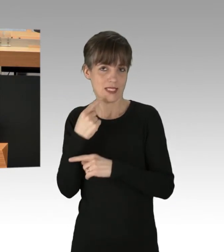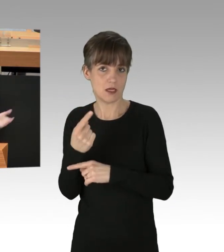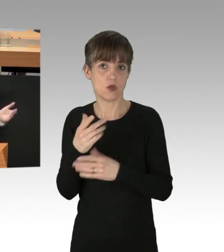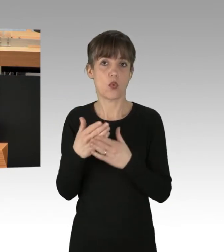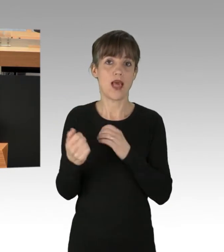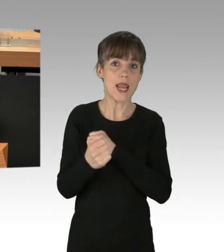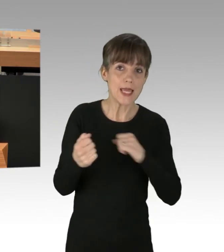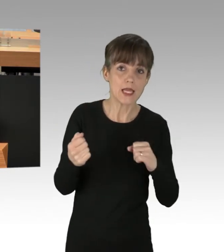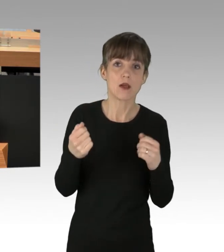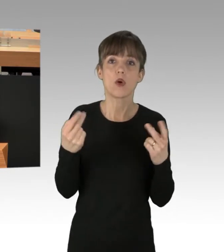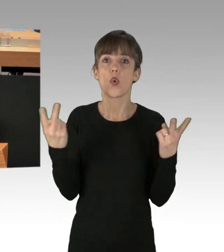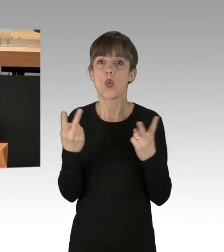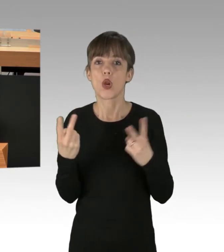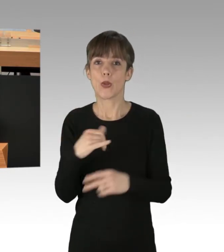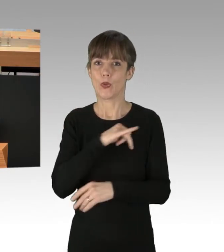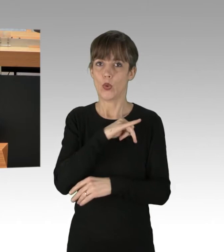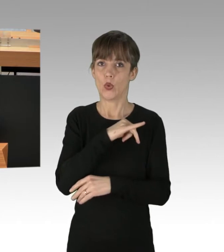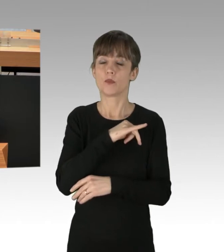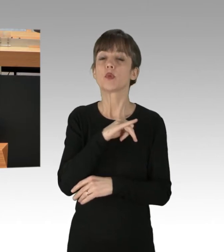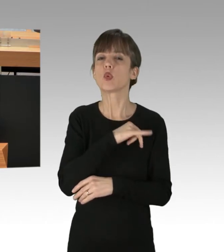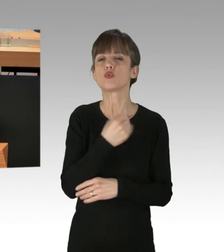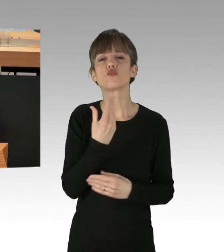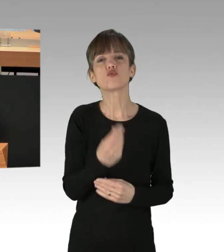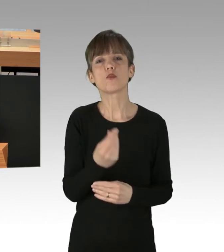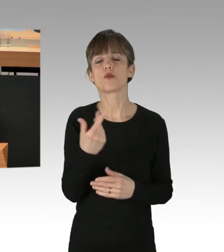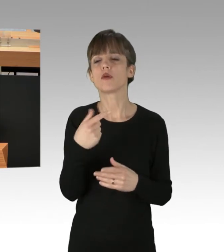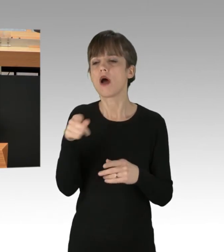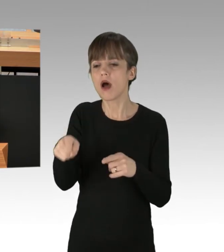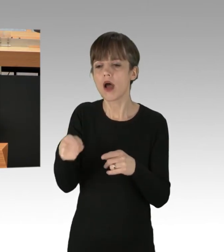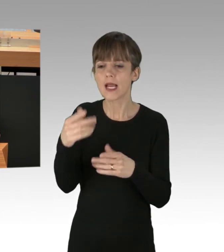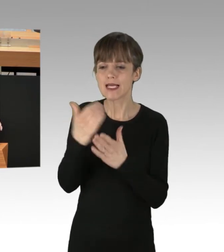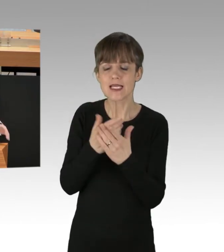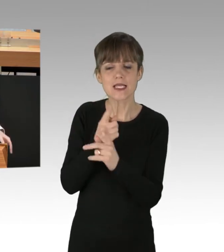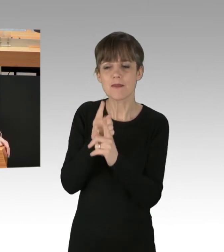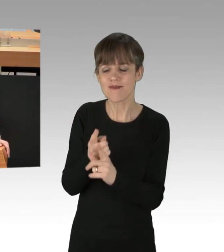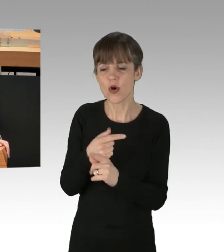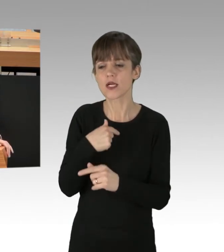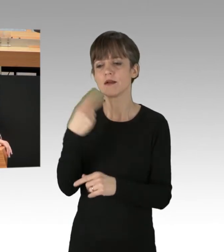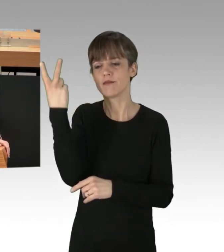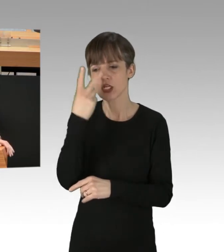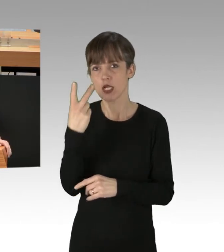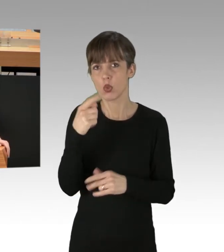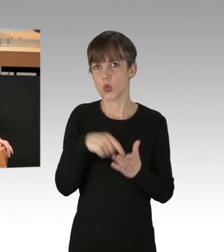oder sind es die Grünen, die immer dann Verständnis für Gesetzesbrüche und rechtswidriges Verhalten haben, wenn es ihnen gerade politisch in den Kram passt